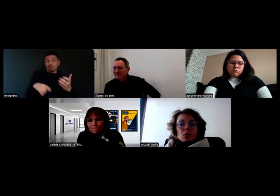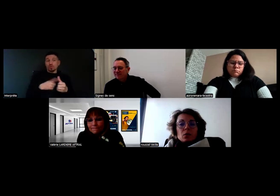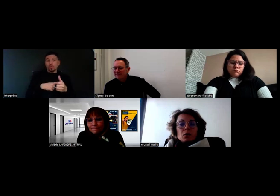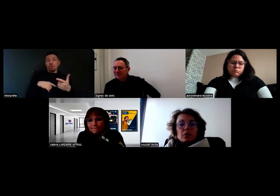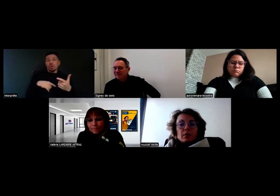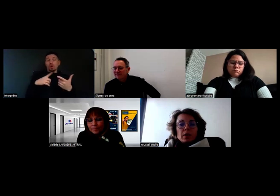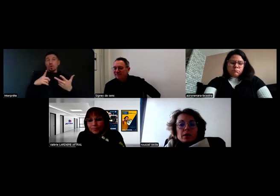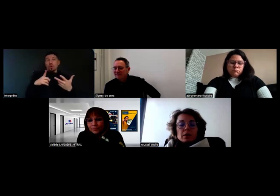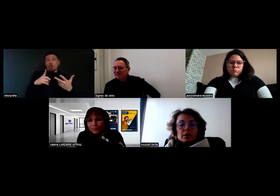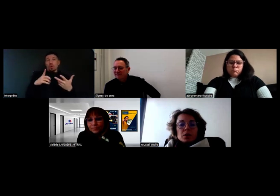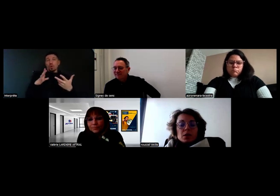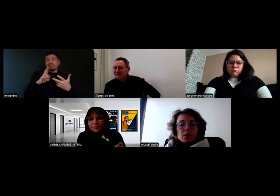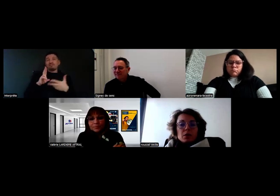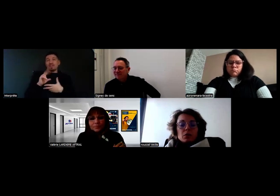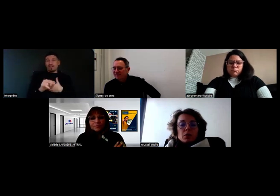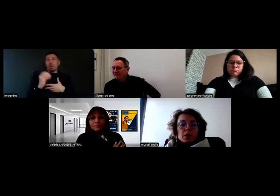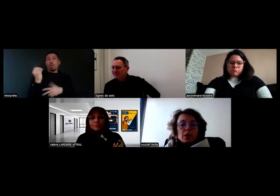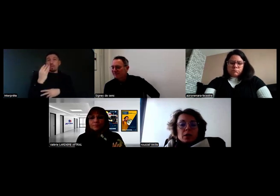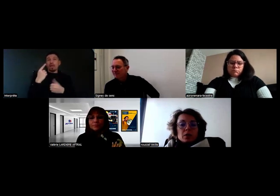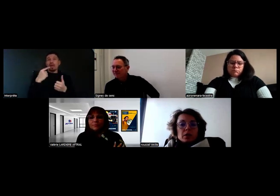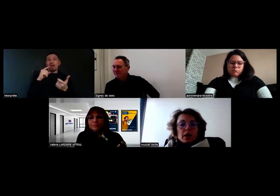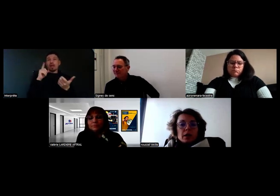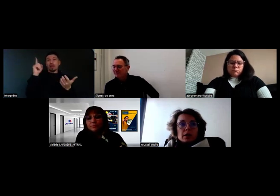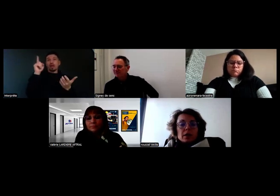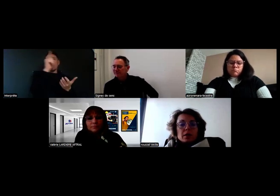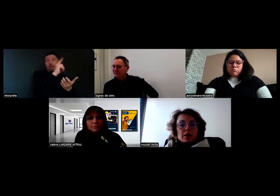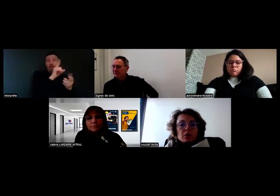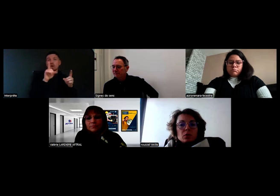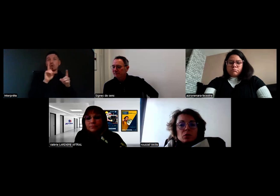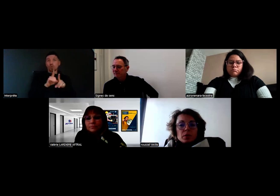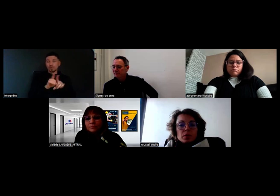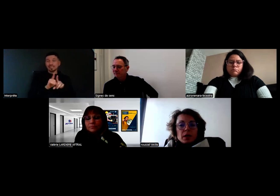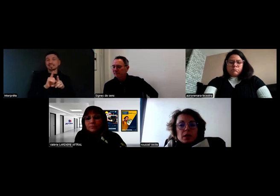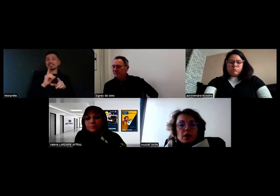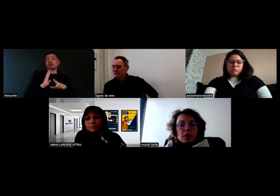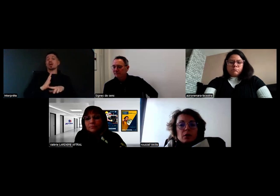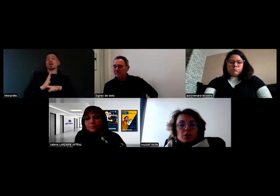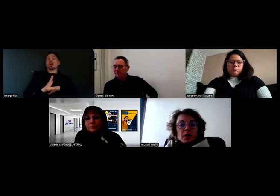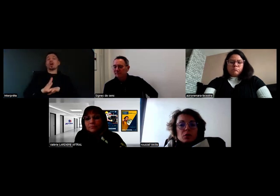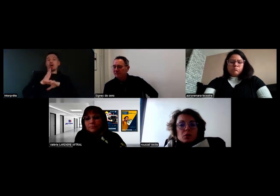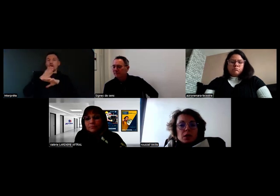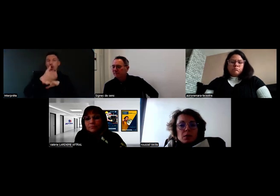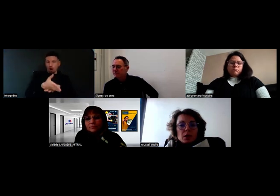On va relier la centrale d'accès de l'entreprise à une carte SIM